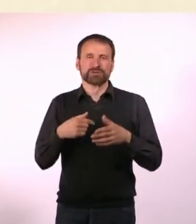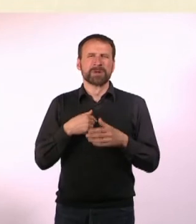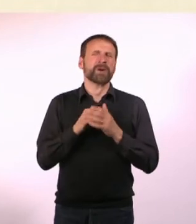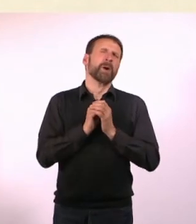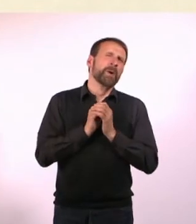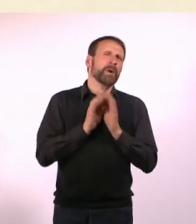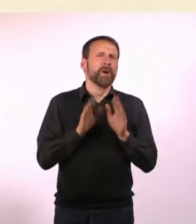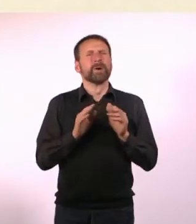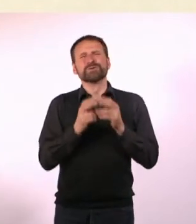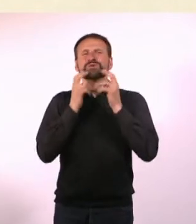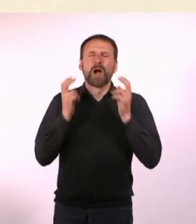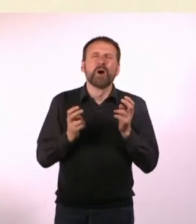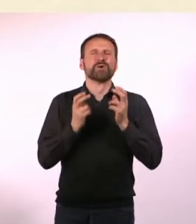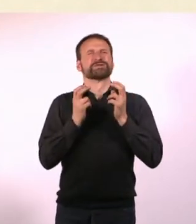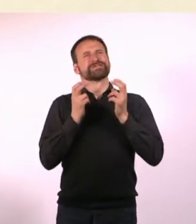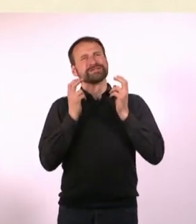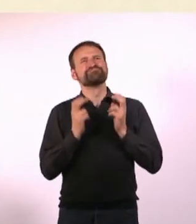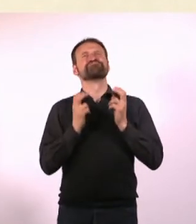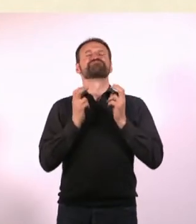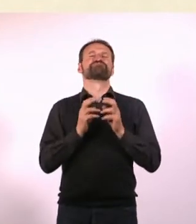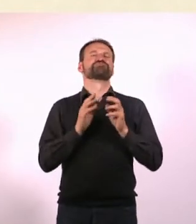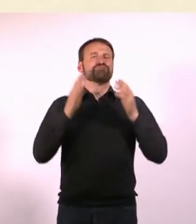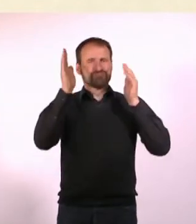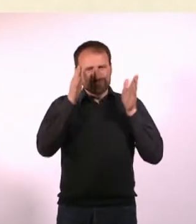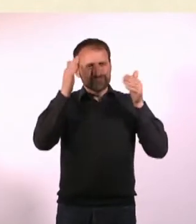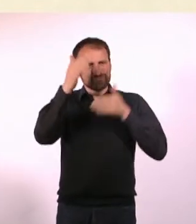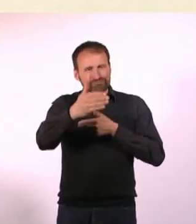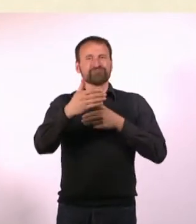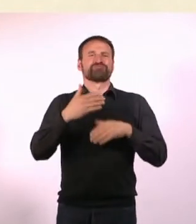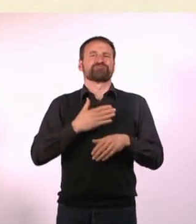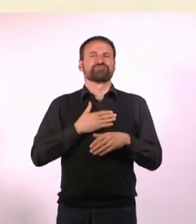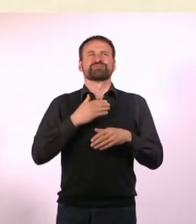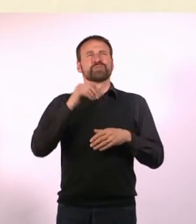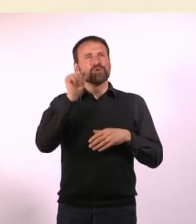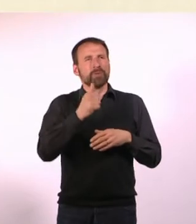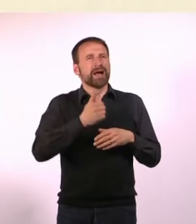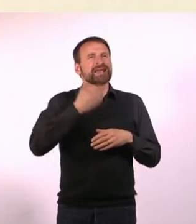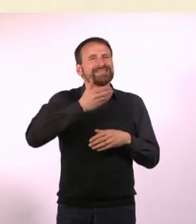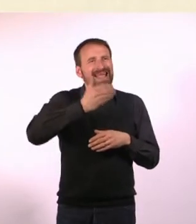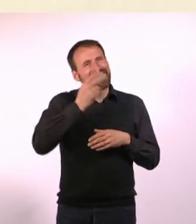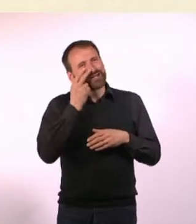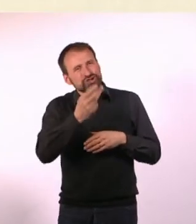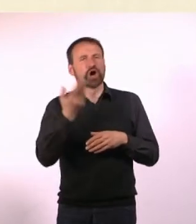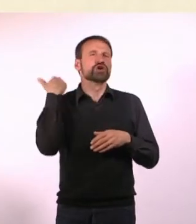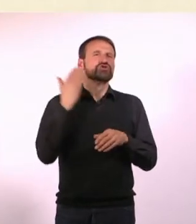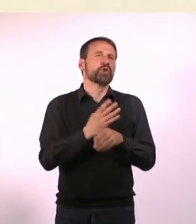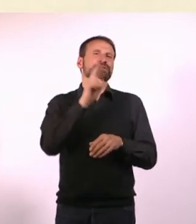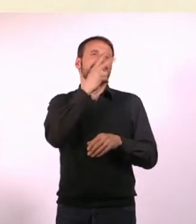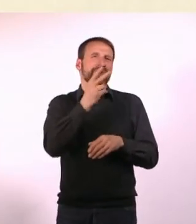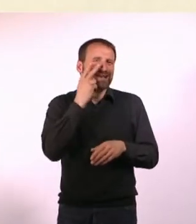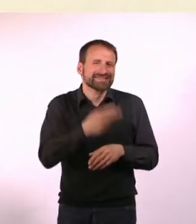Zuhause sitzen und eine Serie gucken, die ich schon zweimal geguckt habe. Und das gleiche Essen wie Gestern. Möglichst nirgendwo hingehen.